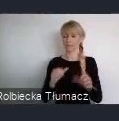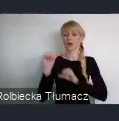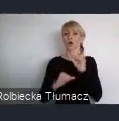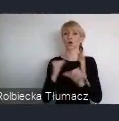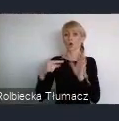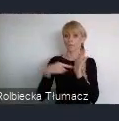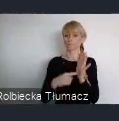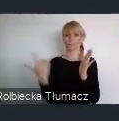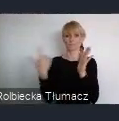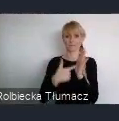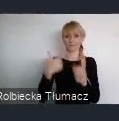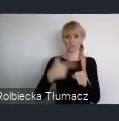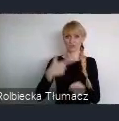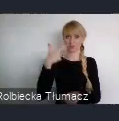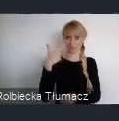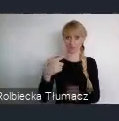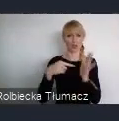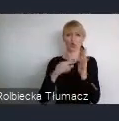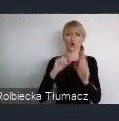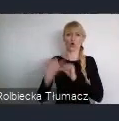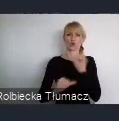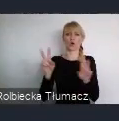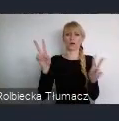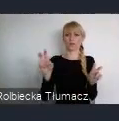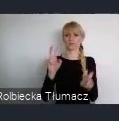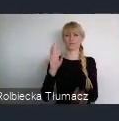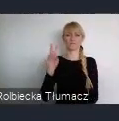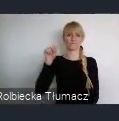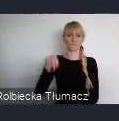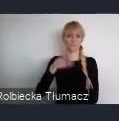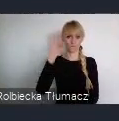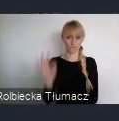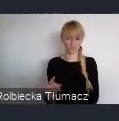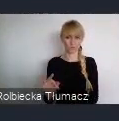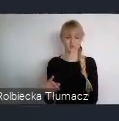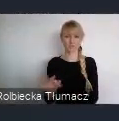Żeby nasze idee dotyczące transformacji miast dla lepszej przyszłości,